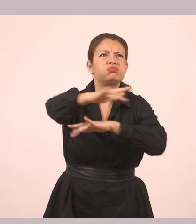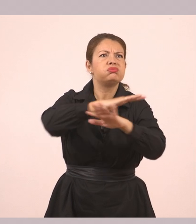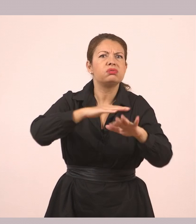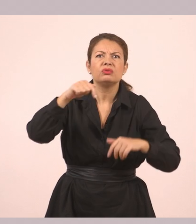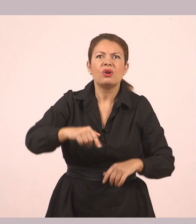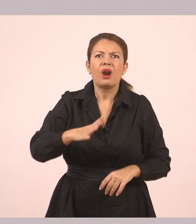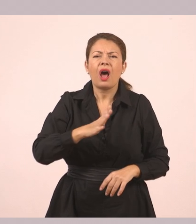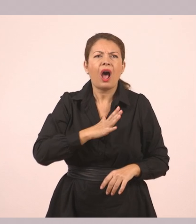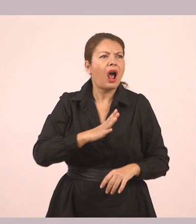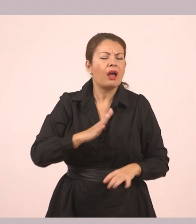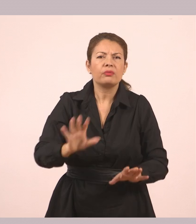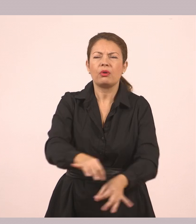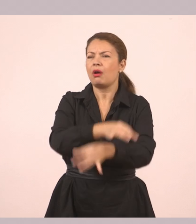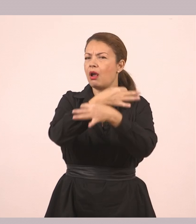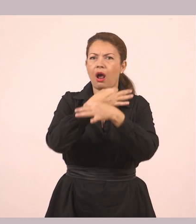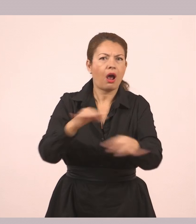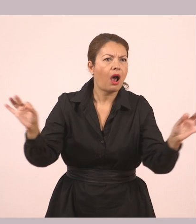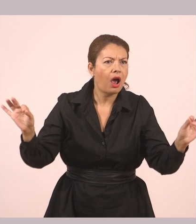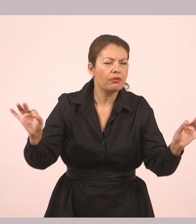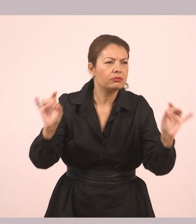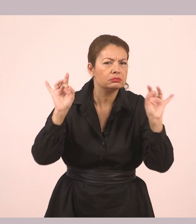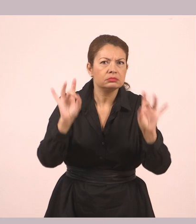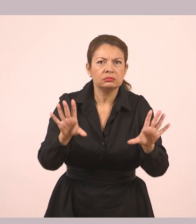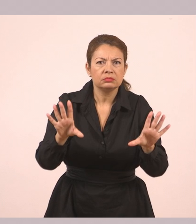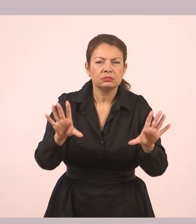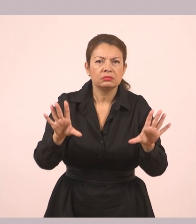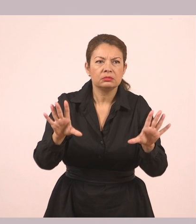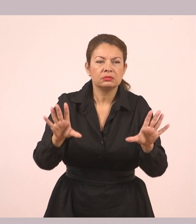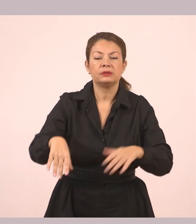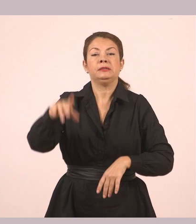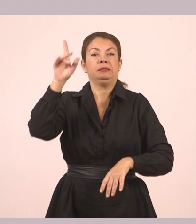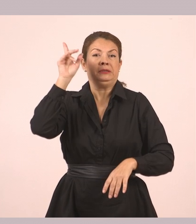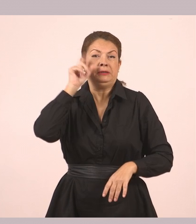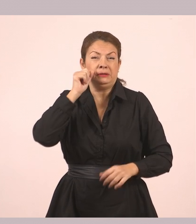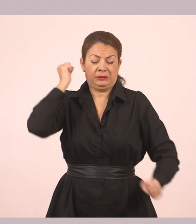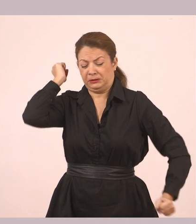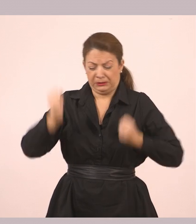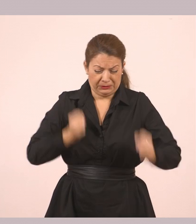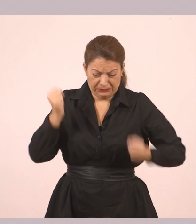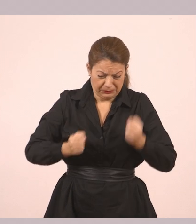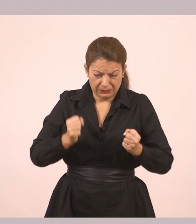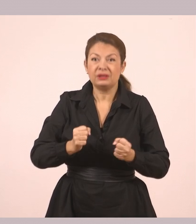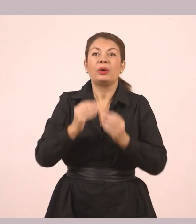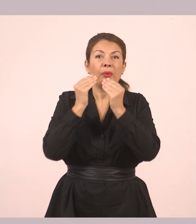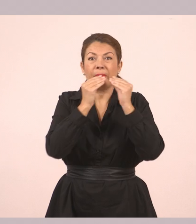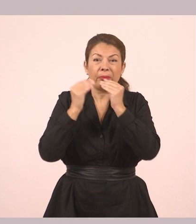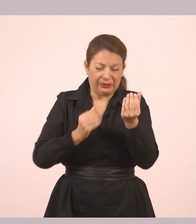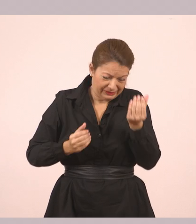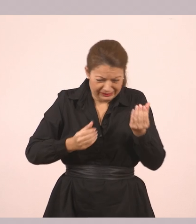Δεν υπήρχε ψυχή. Μονάχα ερημιά. Έτρεξε με όλη του τη δύναμη, κρατώντας τη φυσαρμόνικα στο χέρι, προς το λιμάνι.